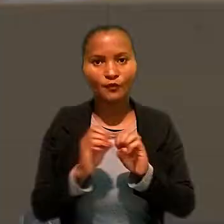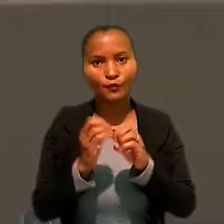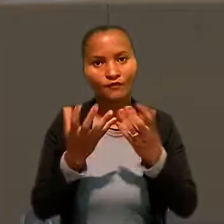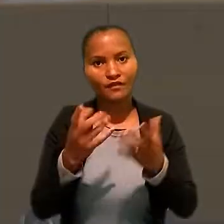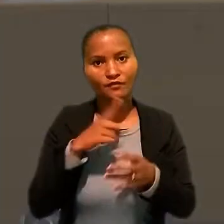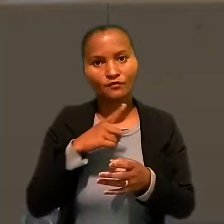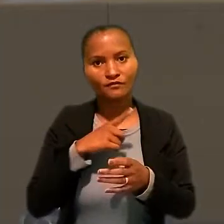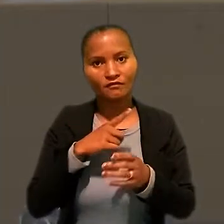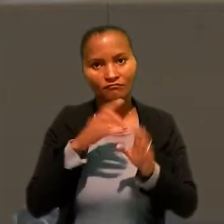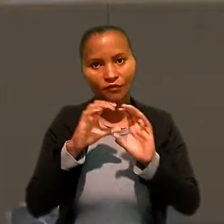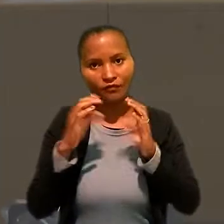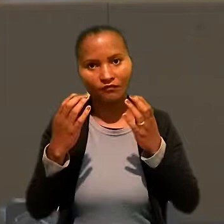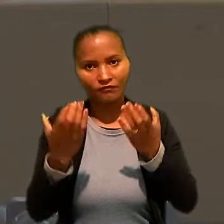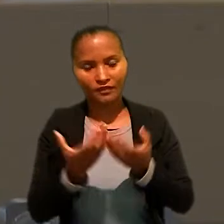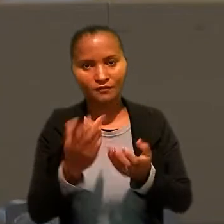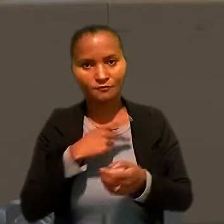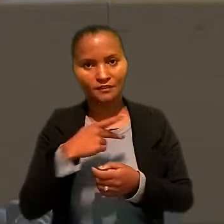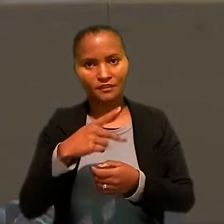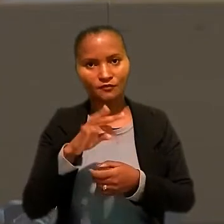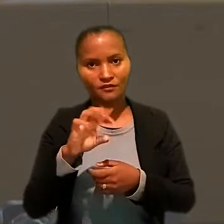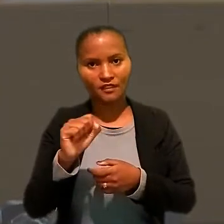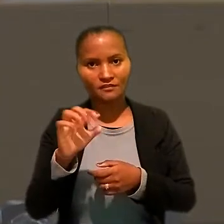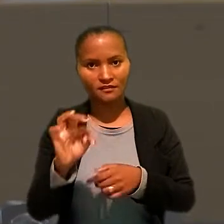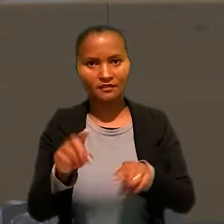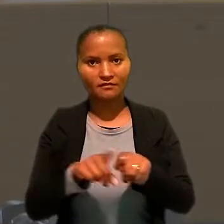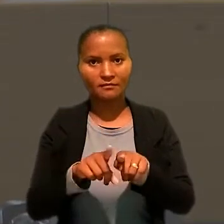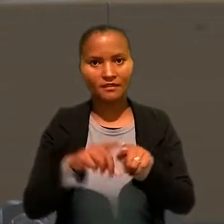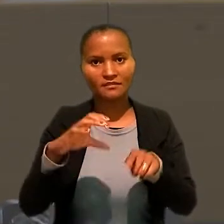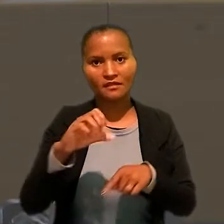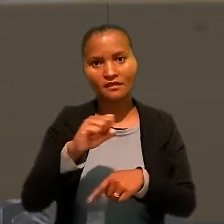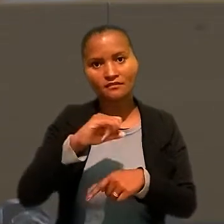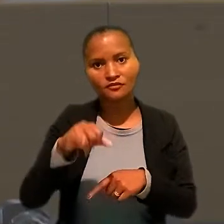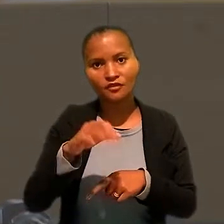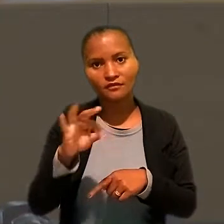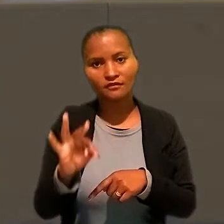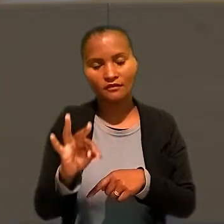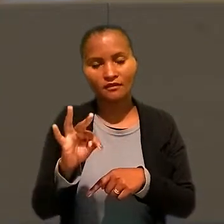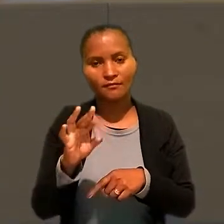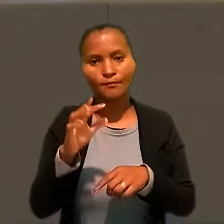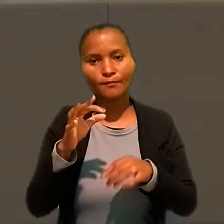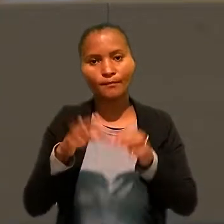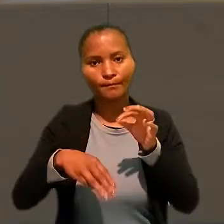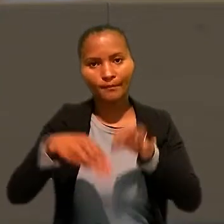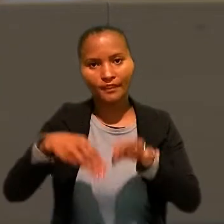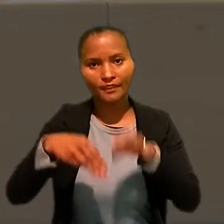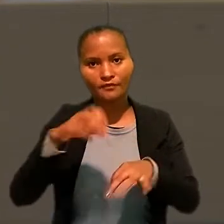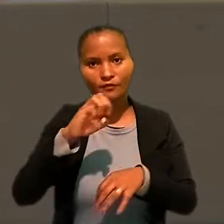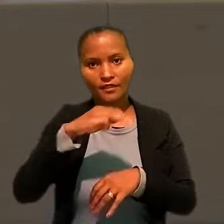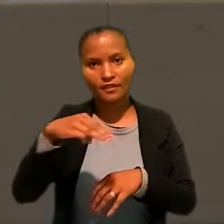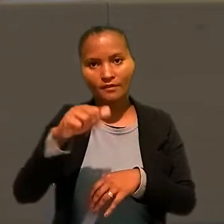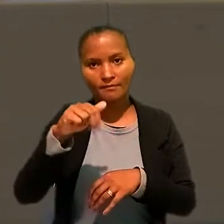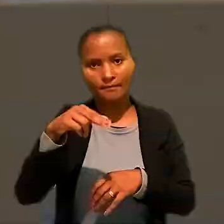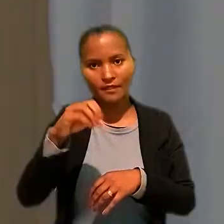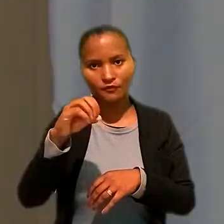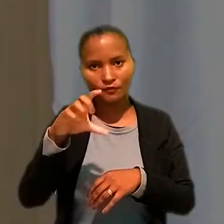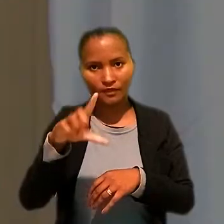O evento contou com conferência do presidente do TST e do Conselho Superior da Justiça do Trabalho, ministro Emmanoel Pereira,